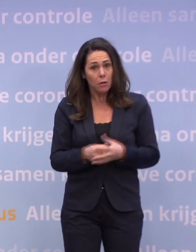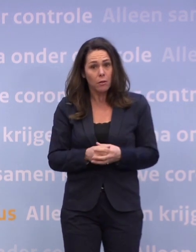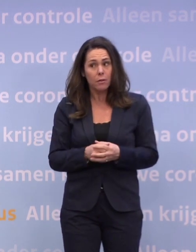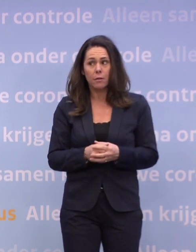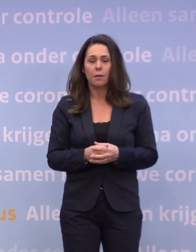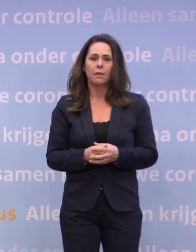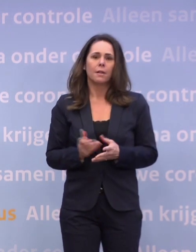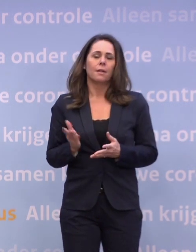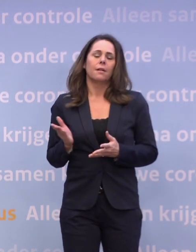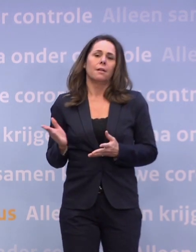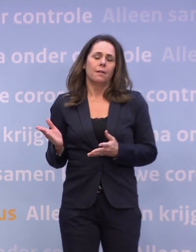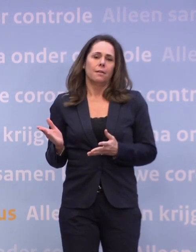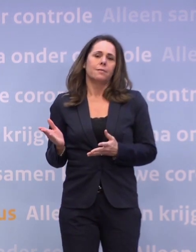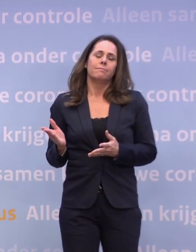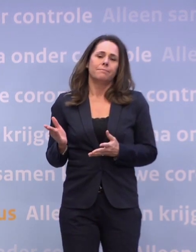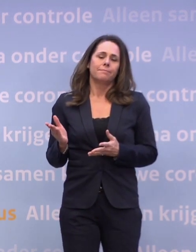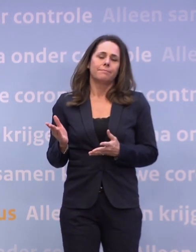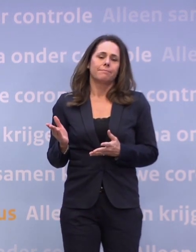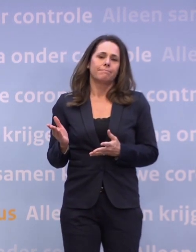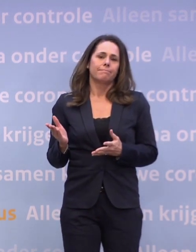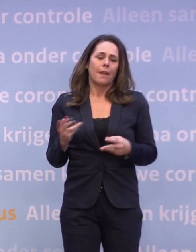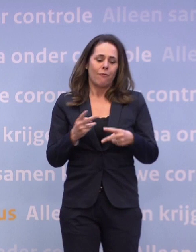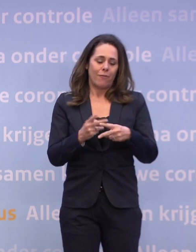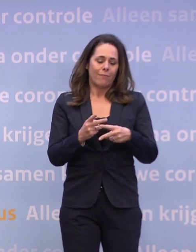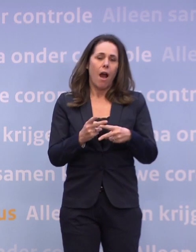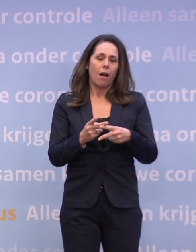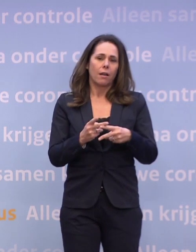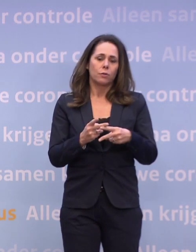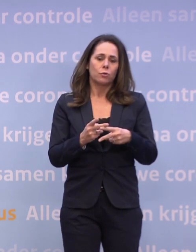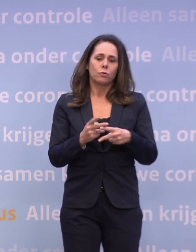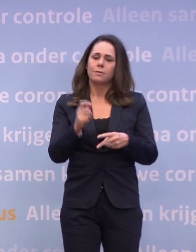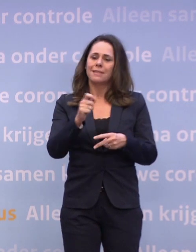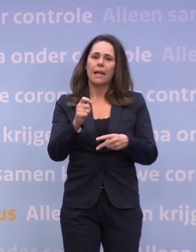...maar we hebben het natuurlijk niet allemaal voor het zeggen. We zien nu dat de cijfers niet de goede kant op gaan.